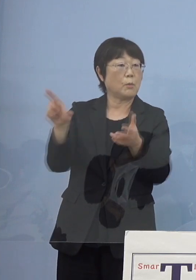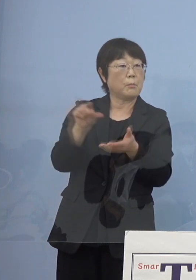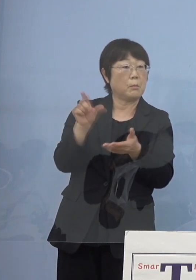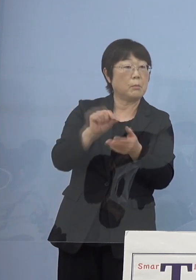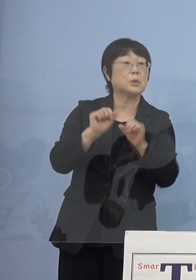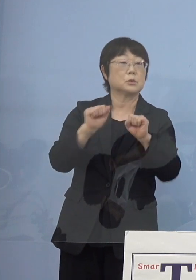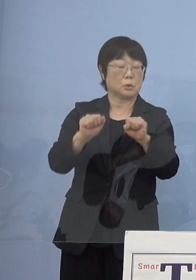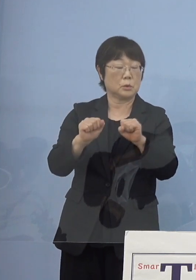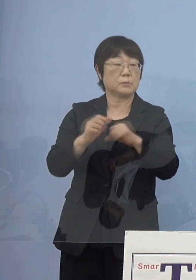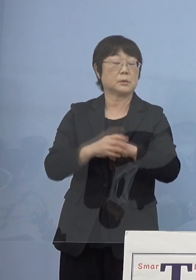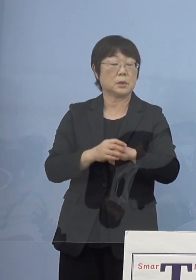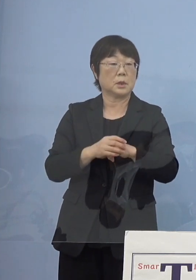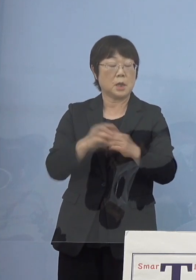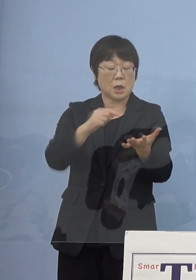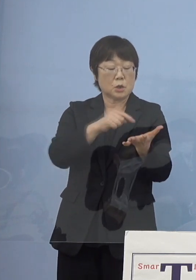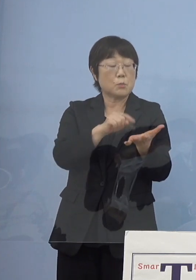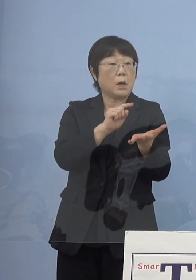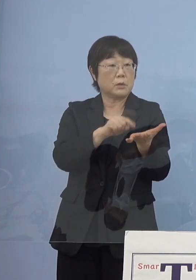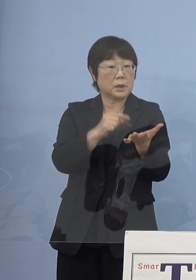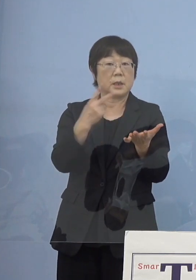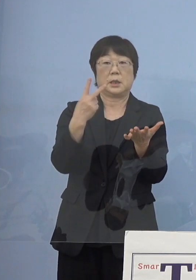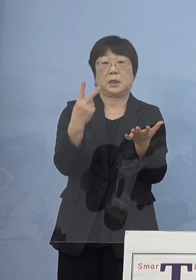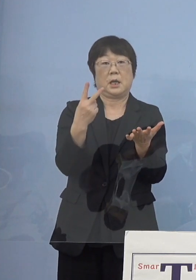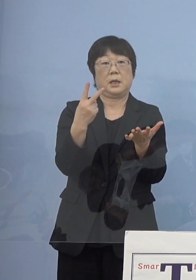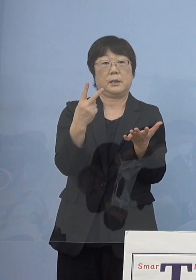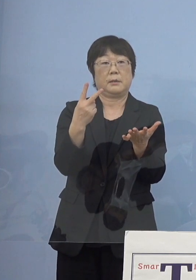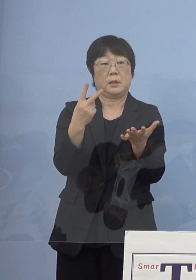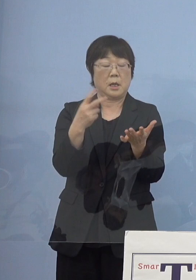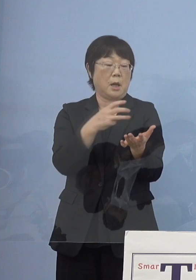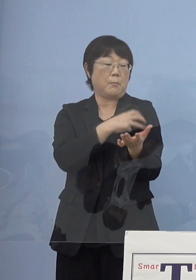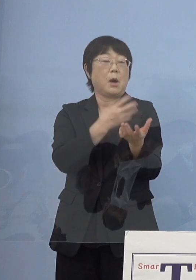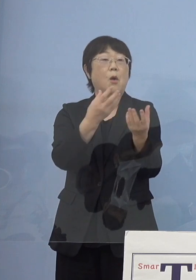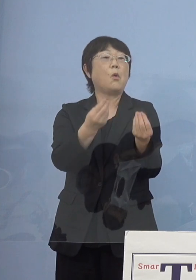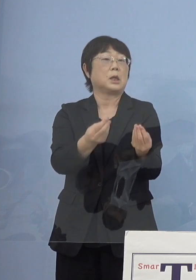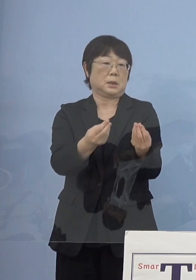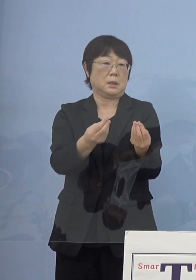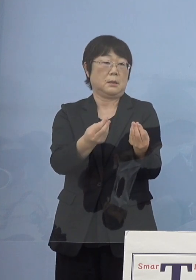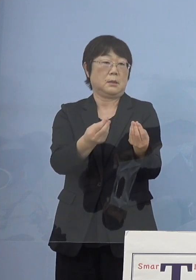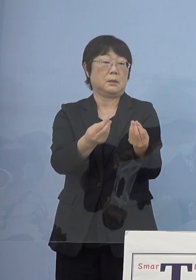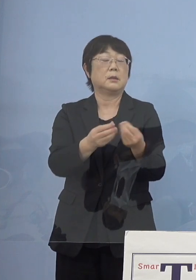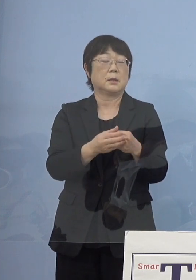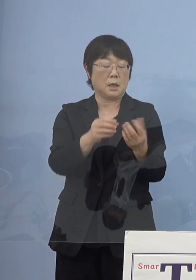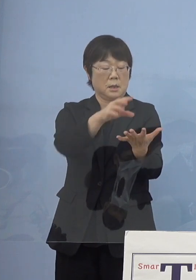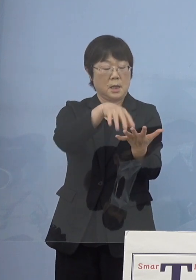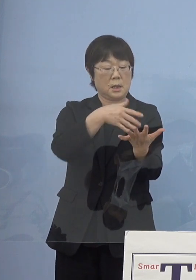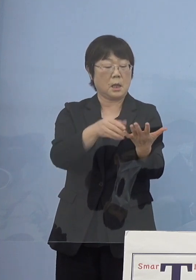パッとスマホの中に2度もう打ち終えた といったものがデータが分かる